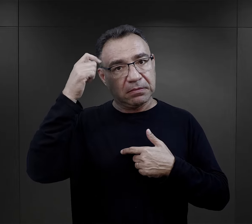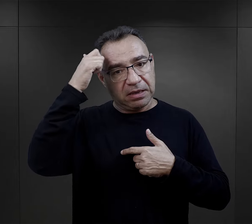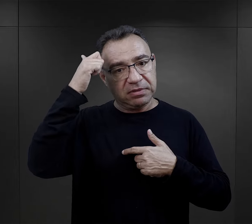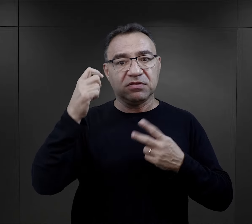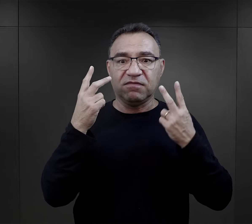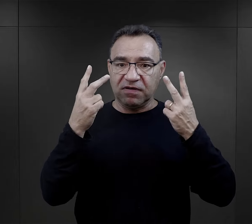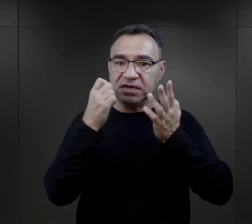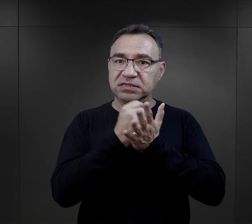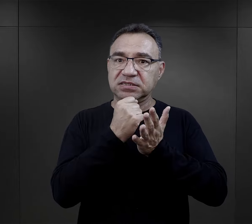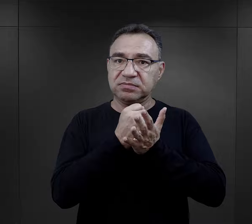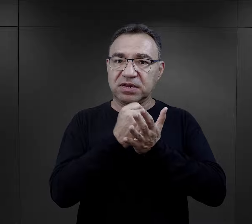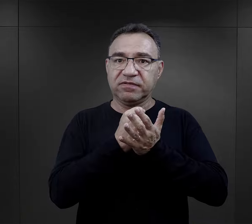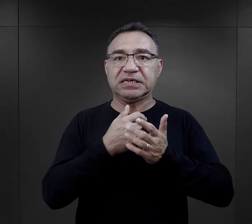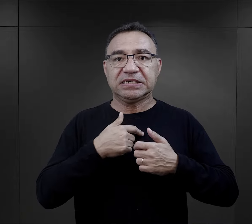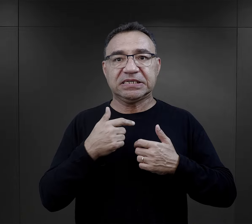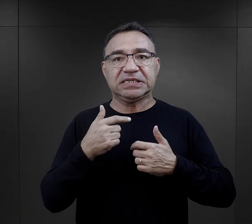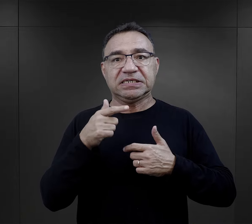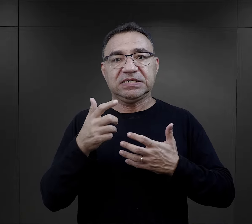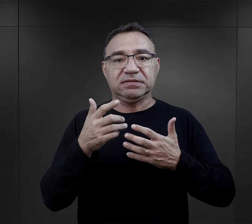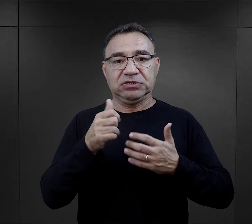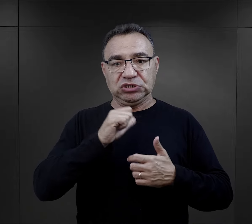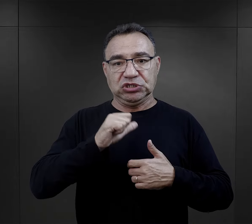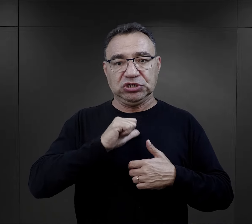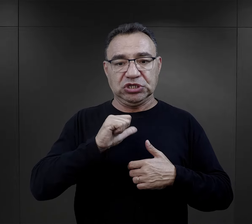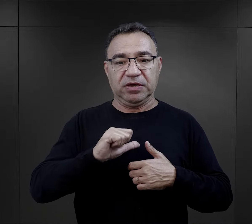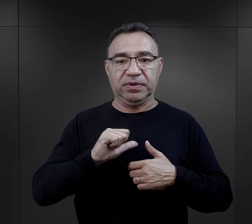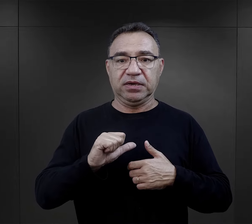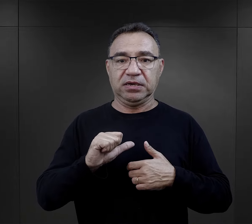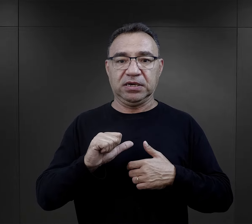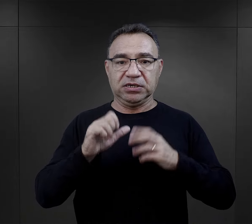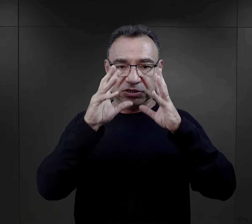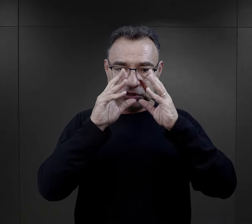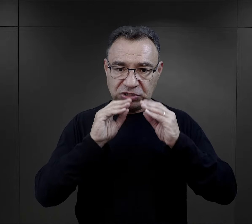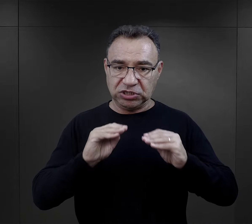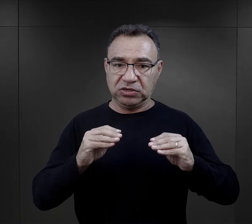on jest, on jest ważny i zaczynając od siebie samego,